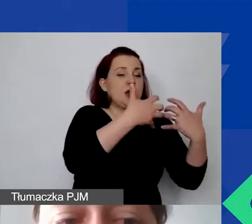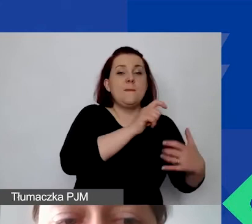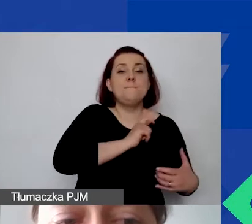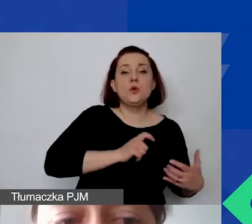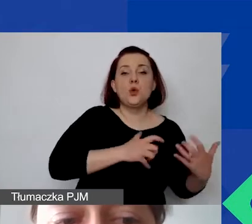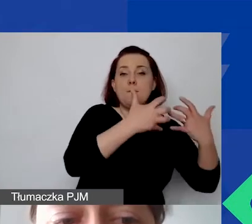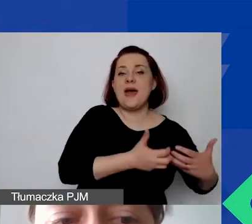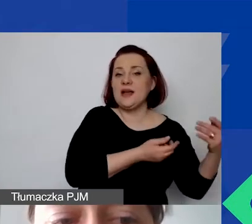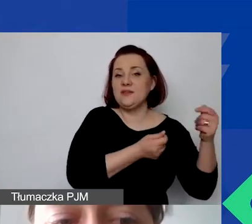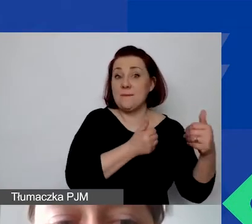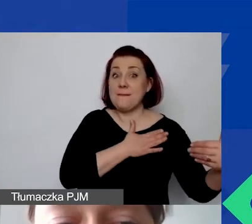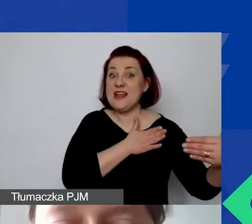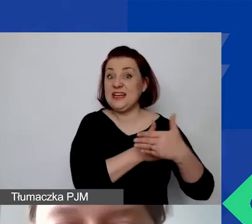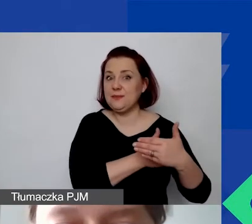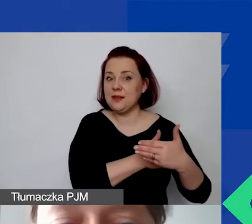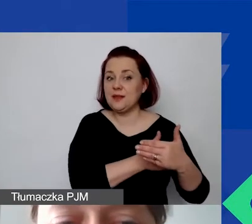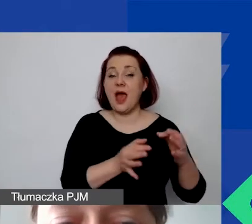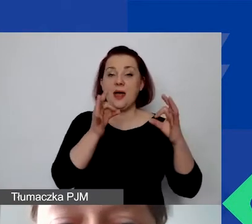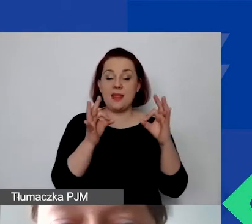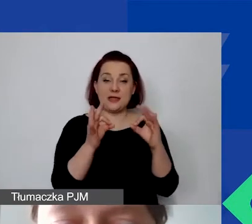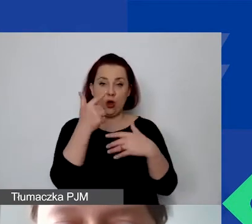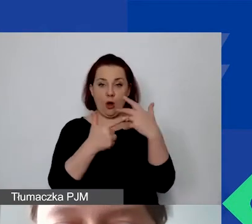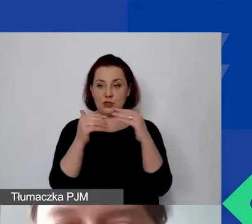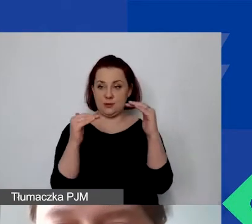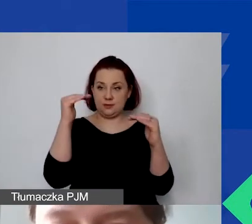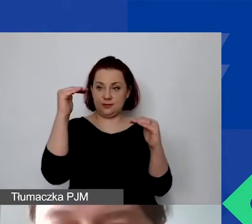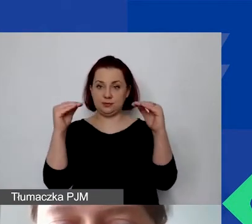teraz obliczamy stosunek kosztów administracyjnych